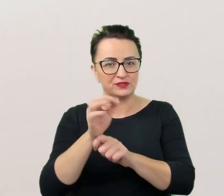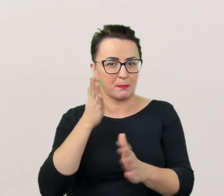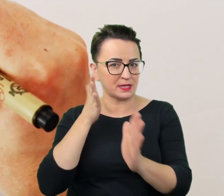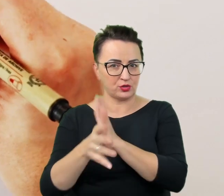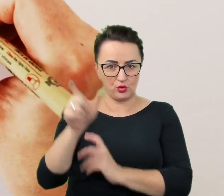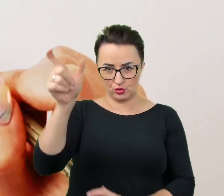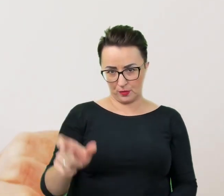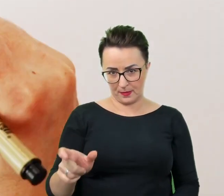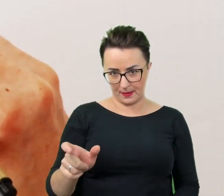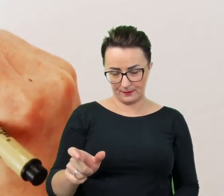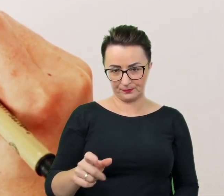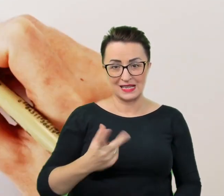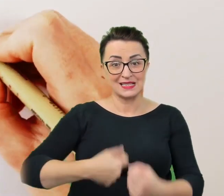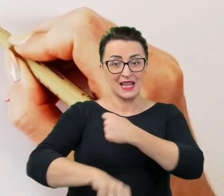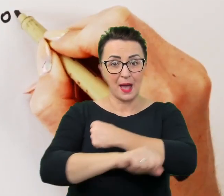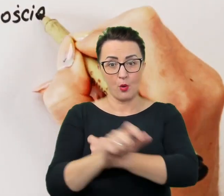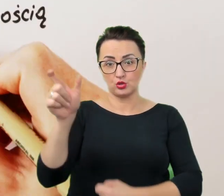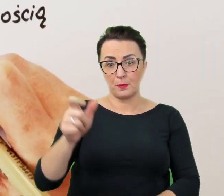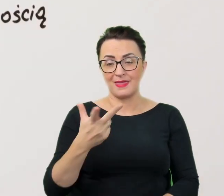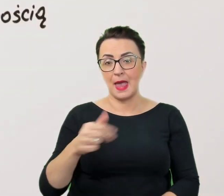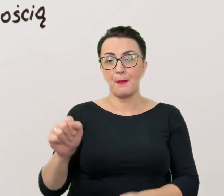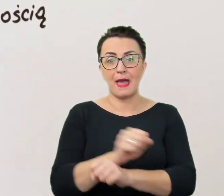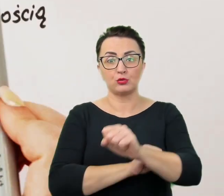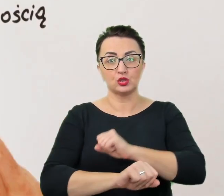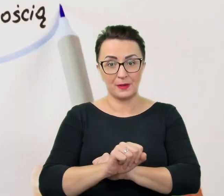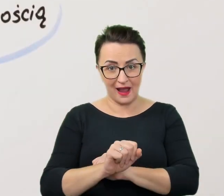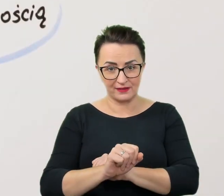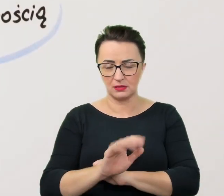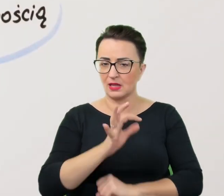Zamiast "niepełnosprawny" mówi się zatem "osoba z niepełnosprawnością".